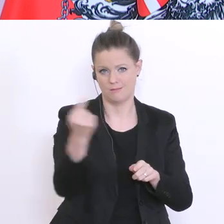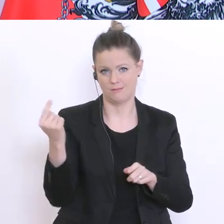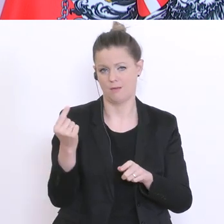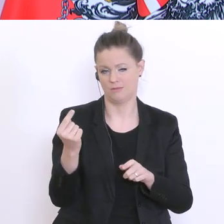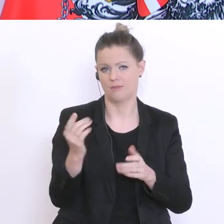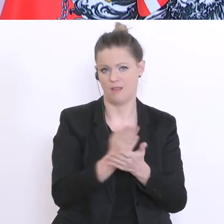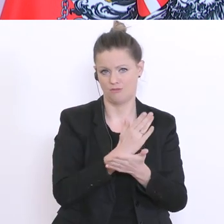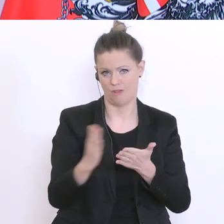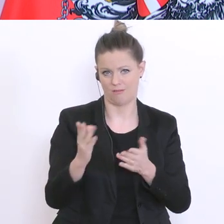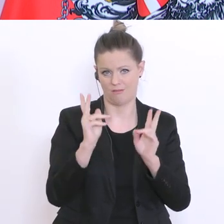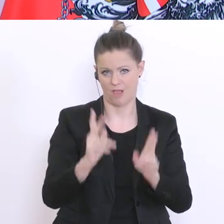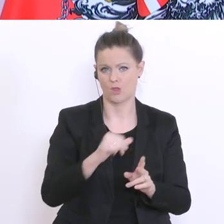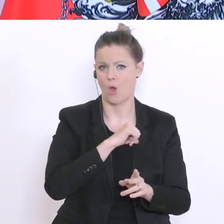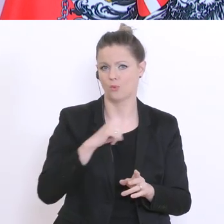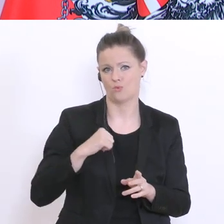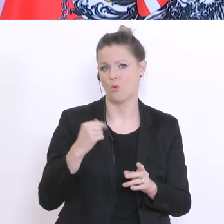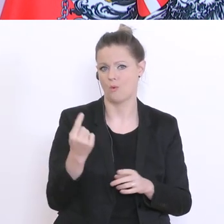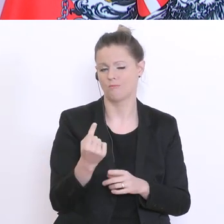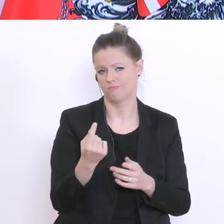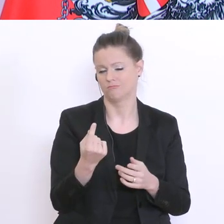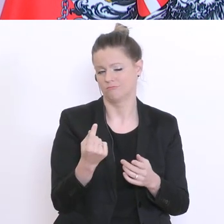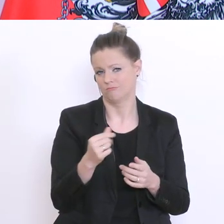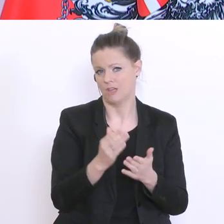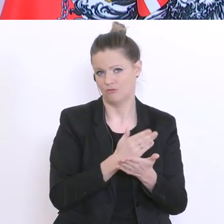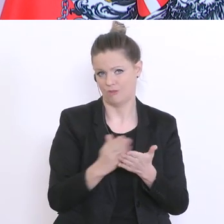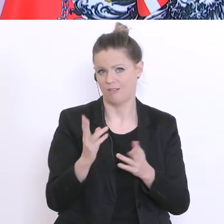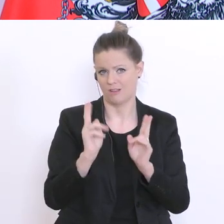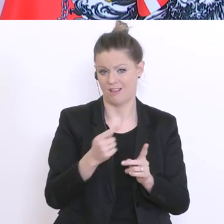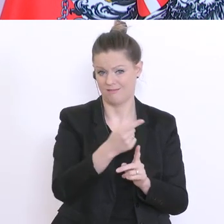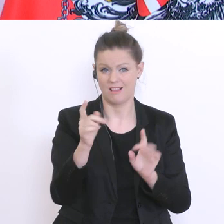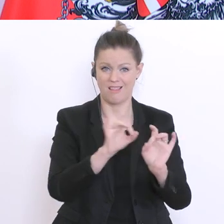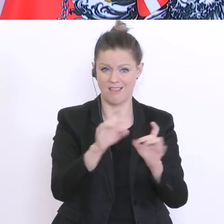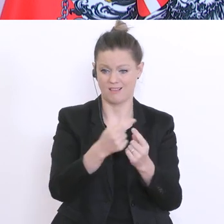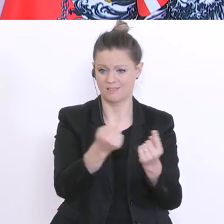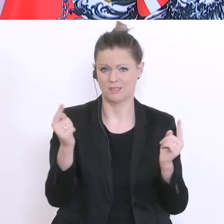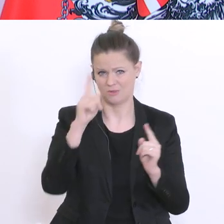Lehrer vor Ort am besten auch das Gefühl, was geht und was nicht. Ich will aber auf alle Fälle eine